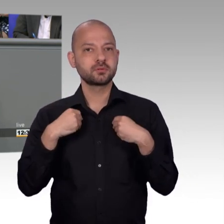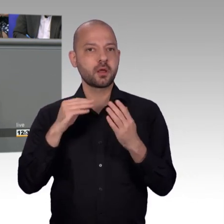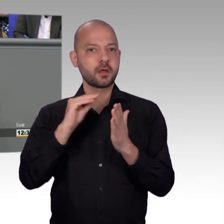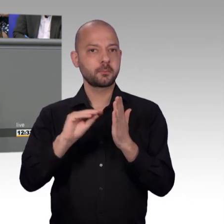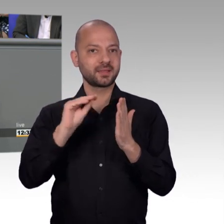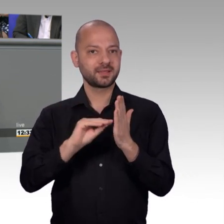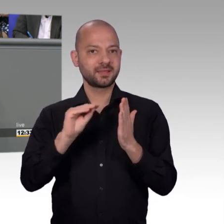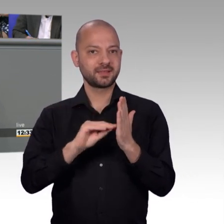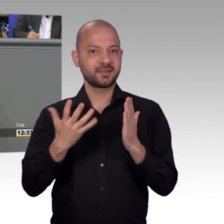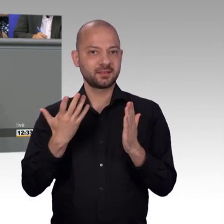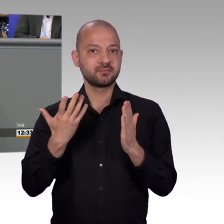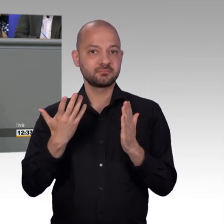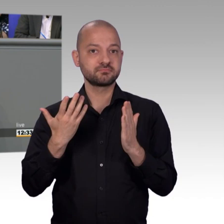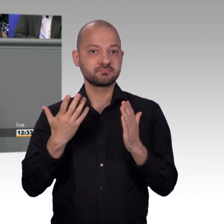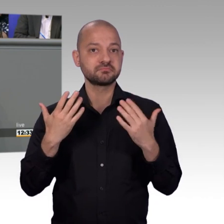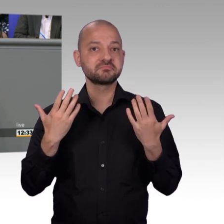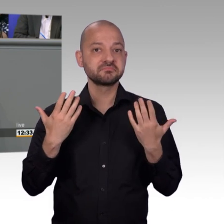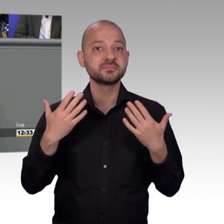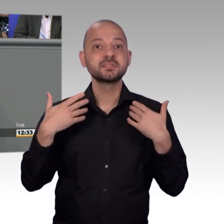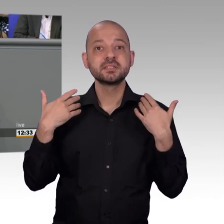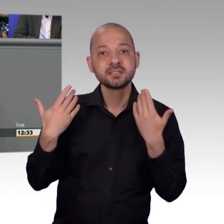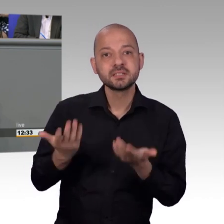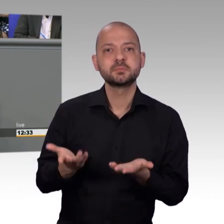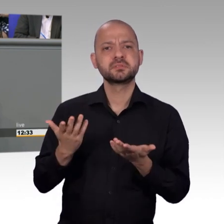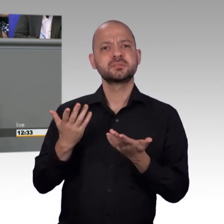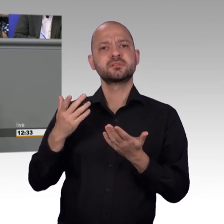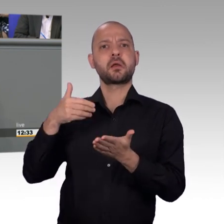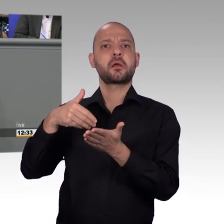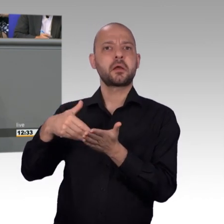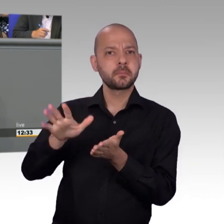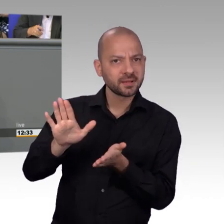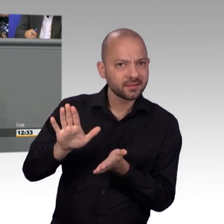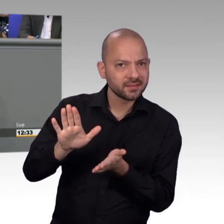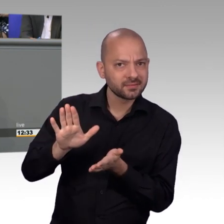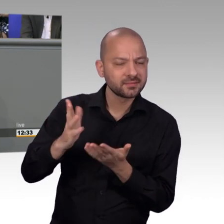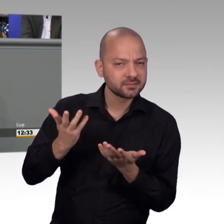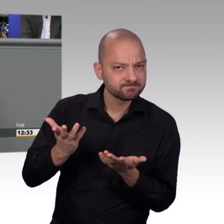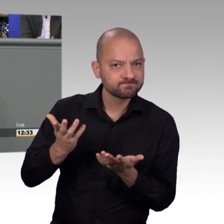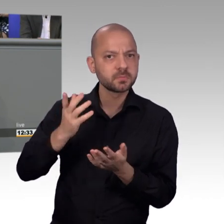Dass das Petitionsrecht überarbeitungsbedürftig ist, dass wir auch andere Zugänge und Möglichkeiten finden müssen für